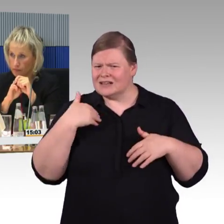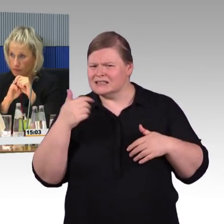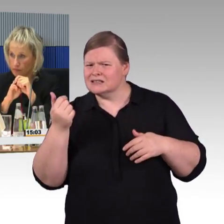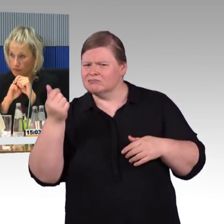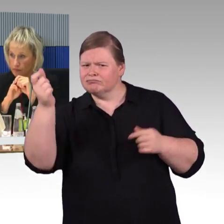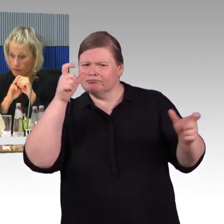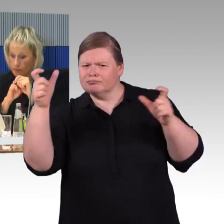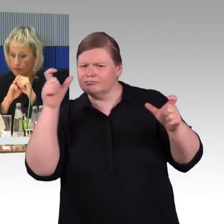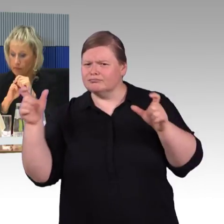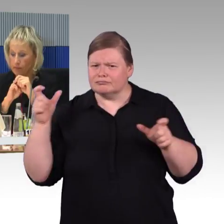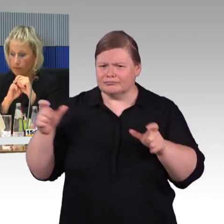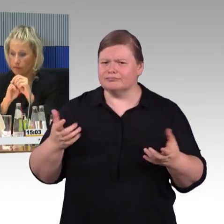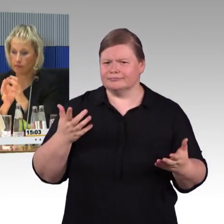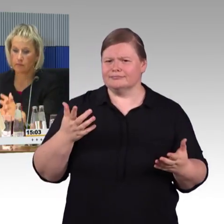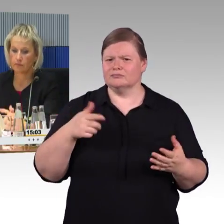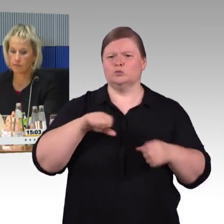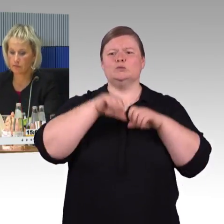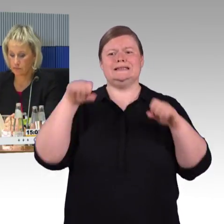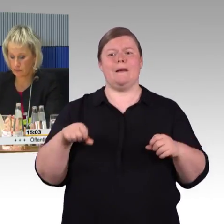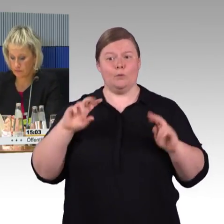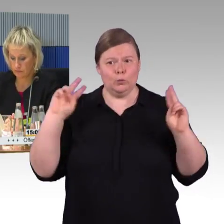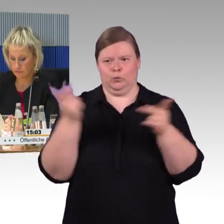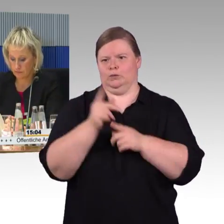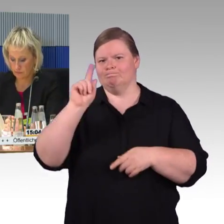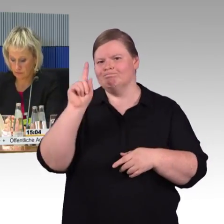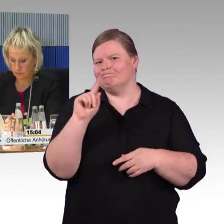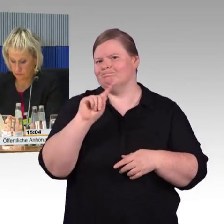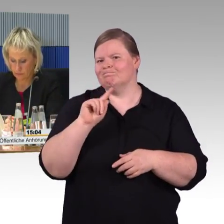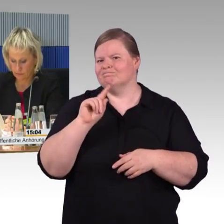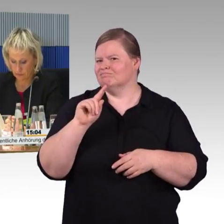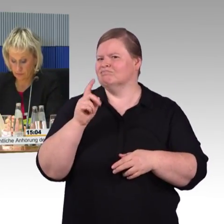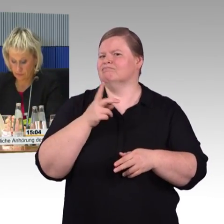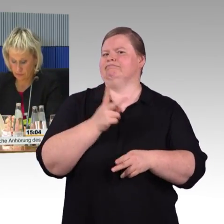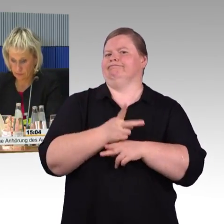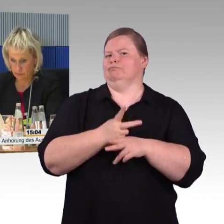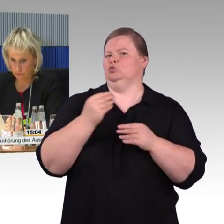Das hängt natürlich damit zusammen, das ist nicht mehr Bahngelände,